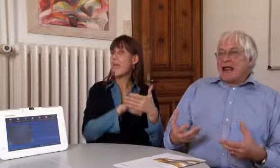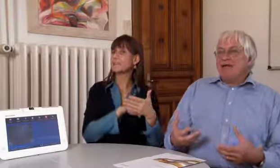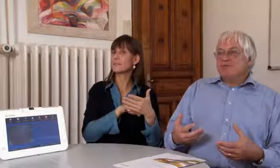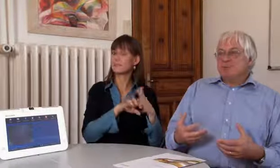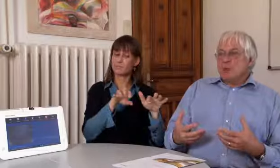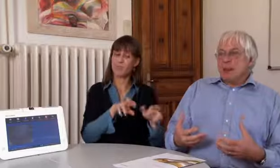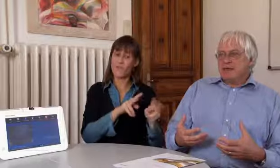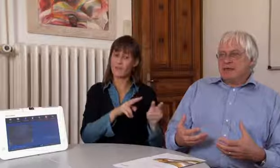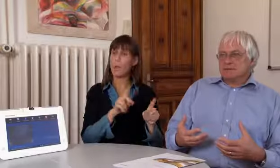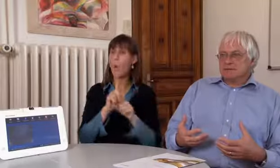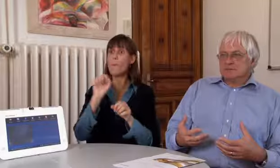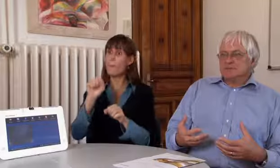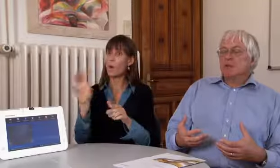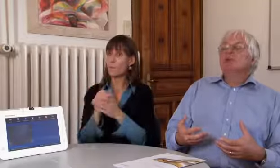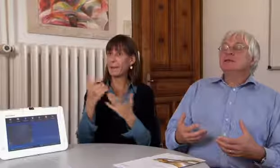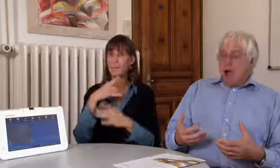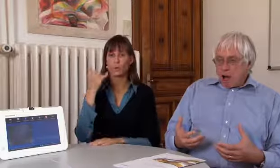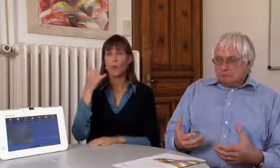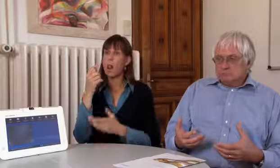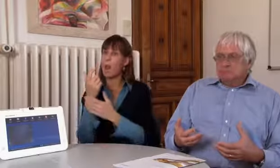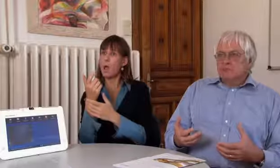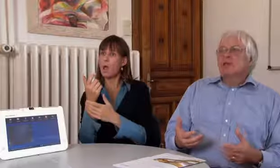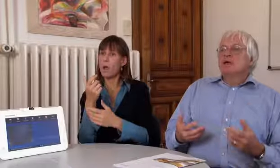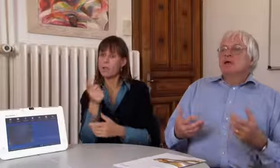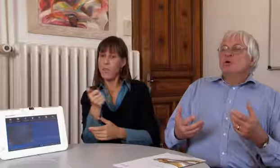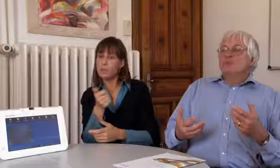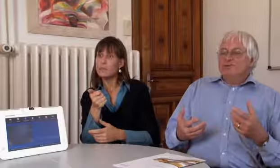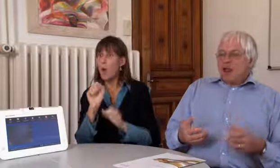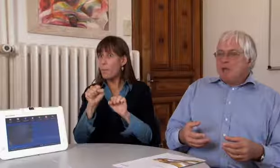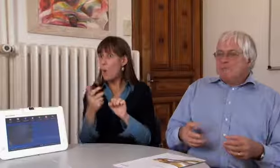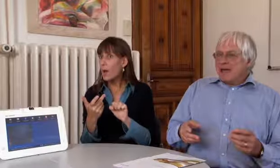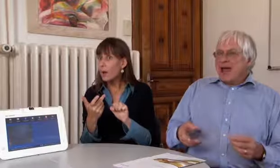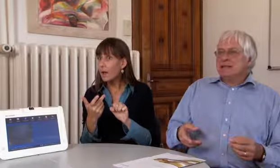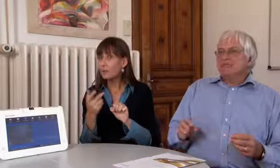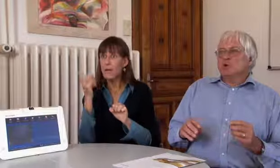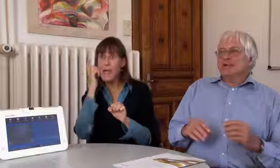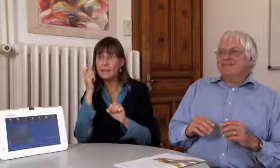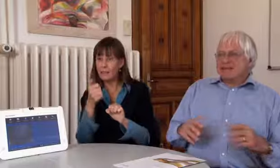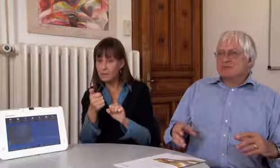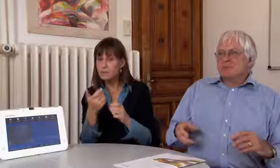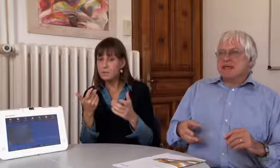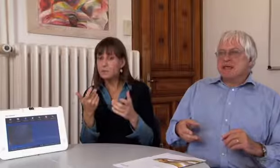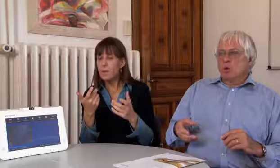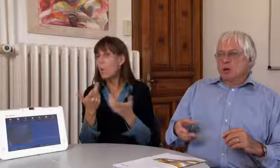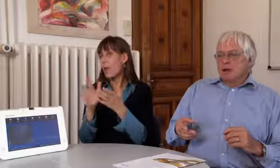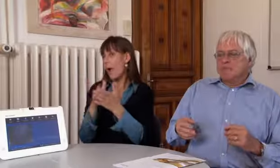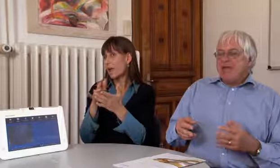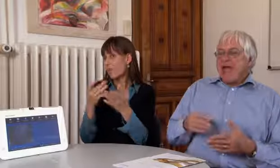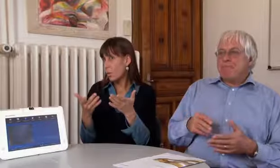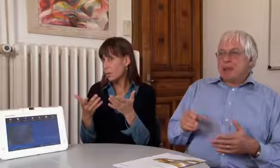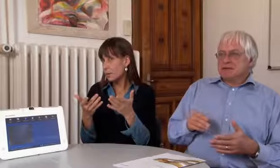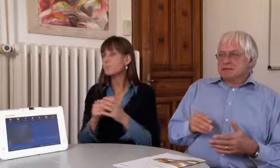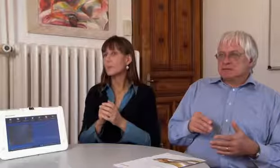über Handy oder iPhone möglich ist… ja.